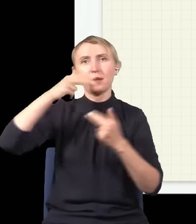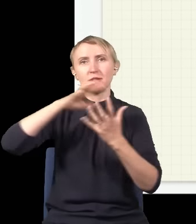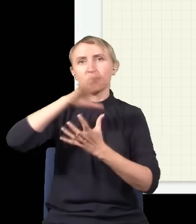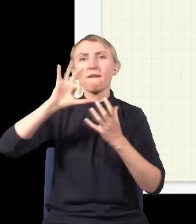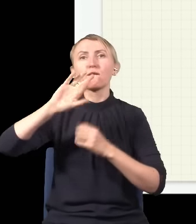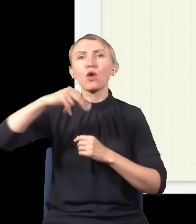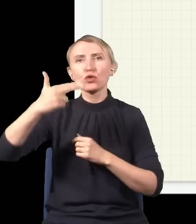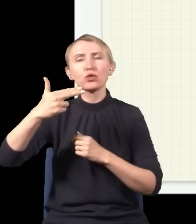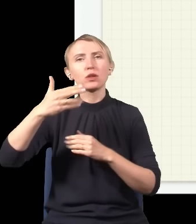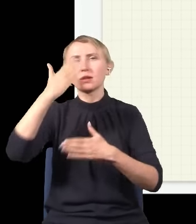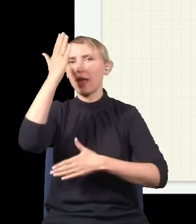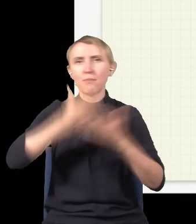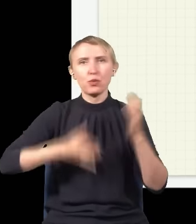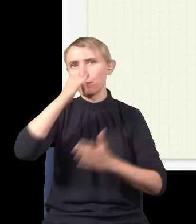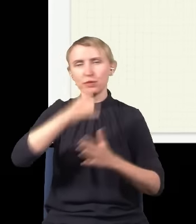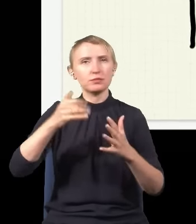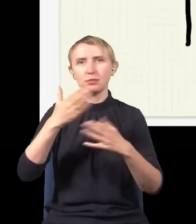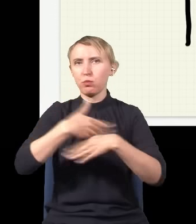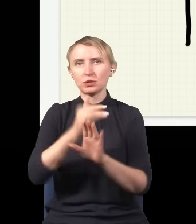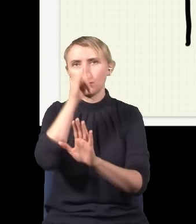tych fotonów nie da się pokroić na pół, to są najmniejsze, niepodzielne porcje światła,